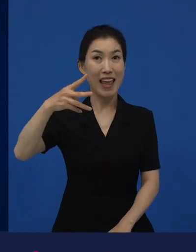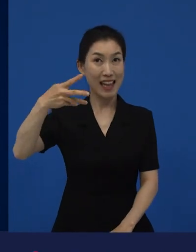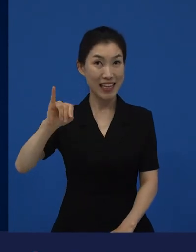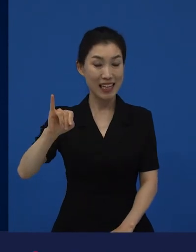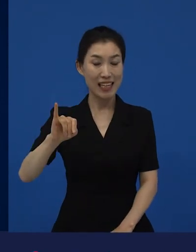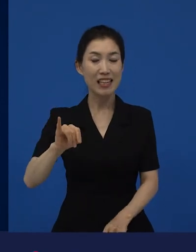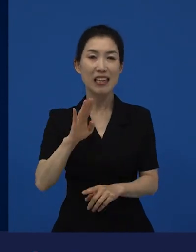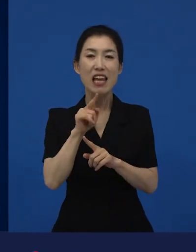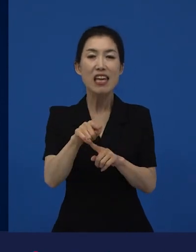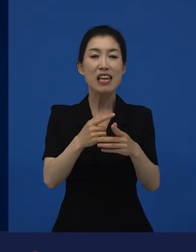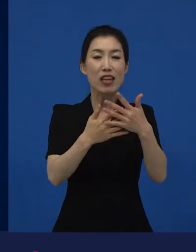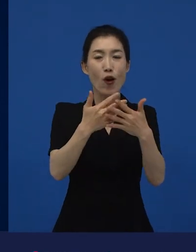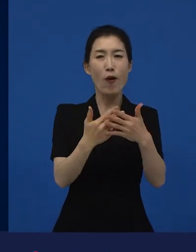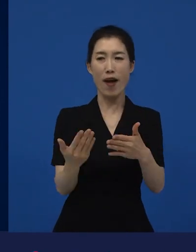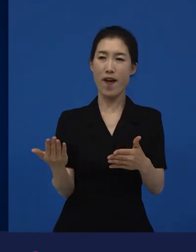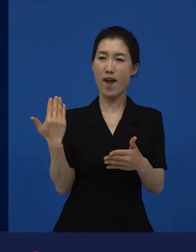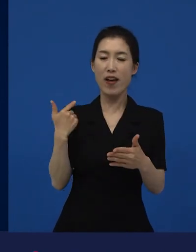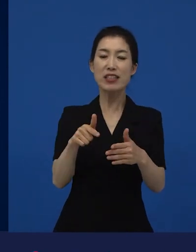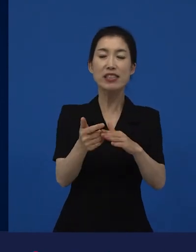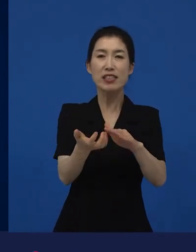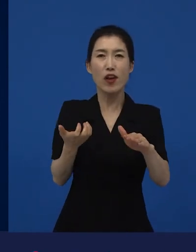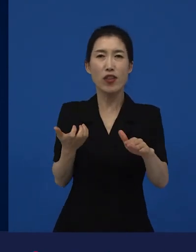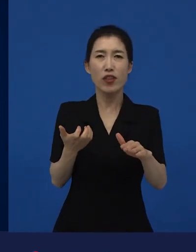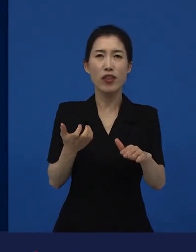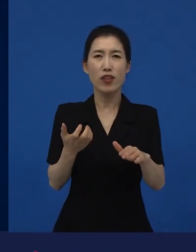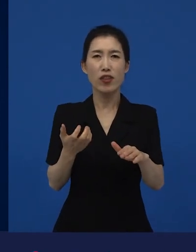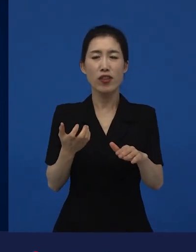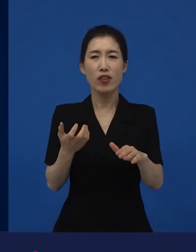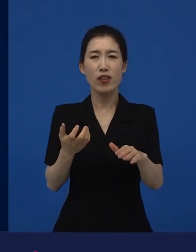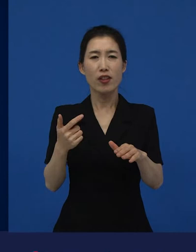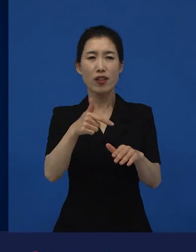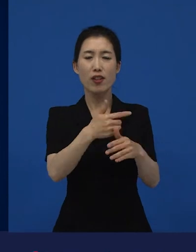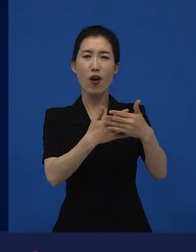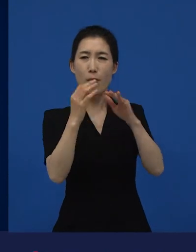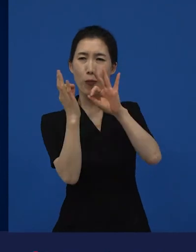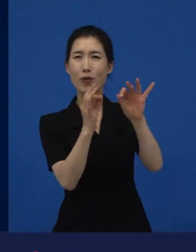그전에 라는 영화를 굉장히 많은 분들이 보셔서